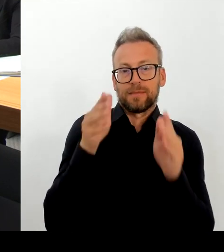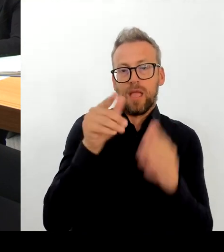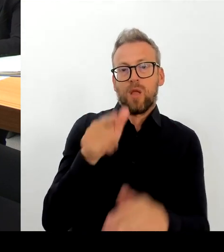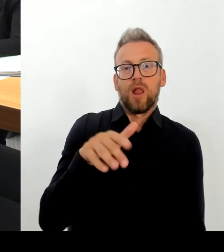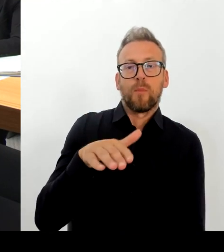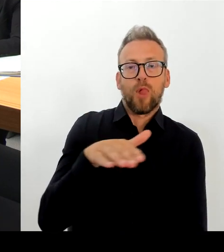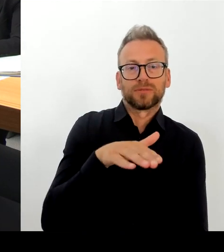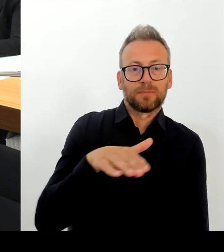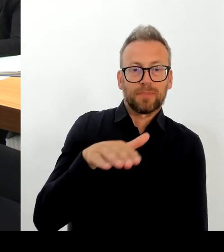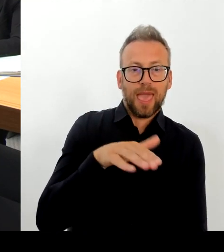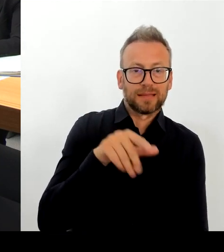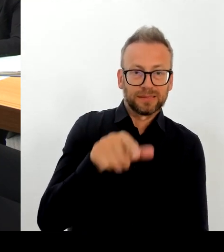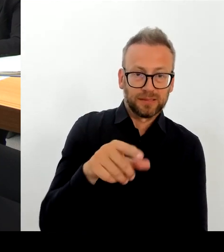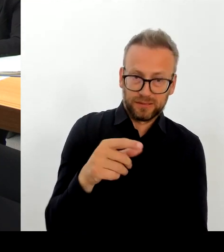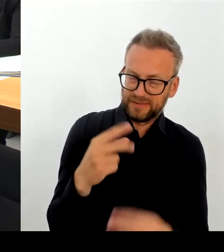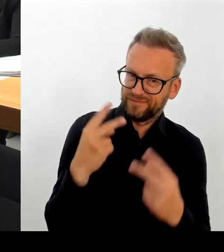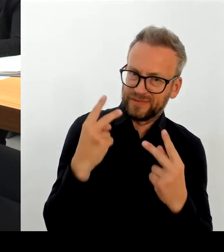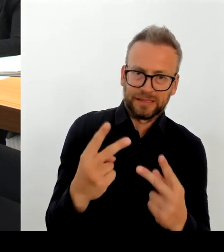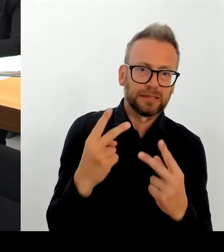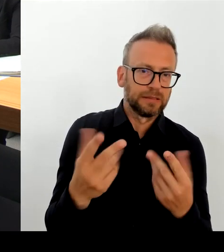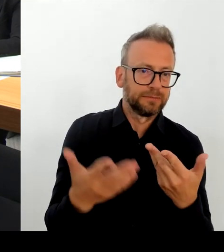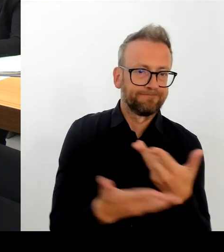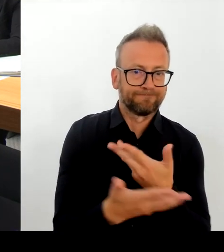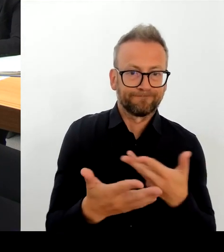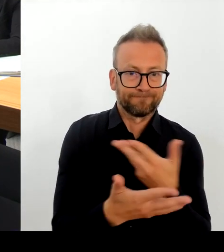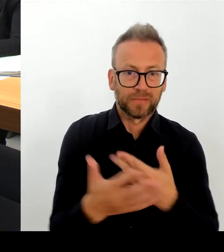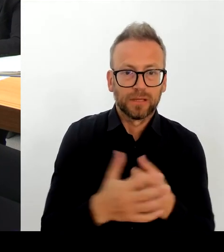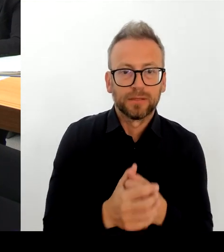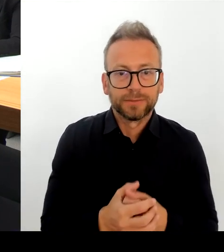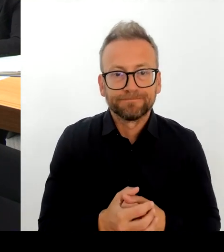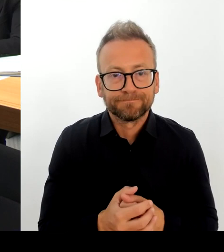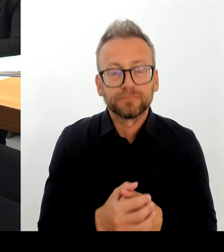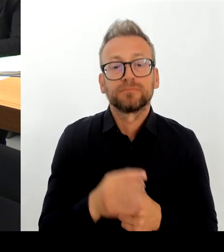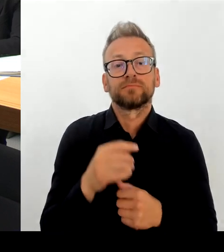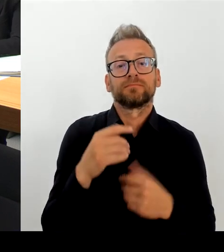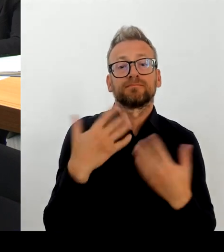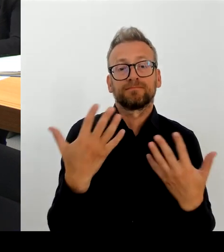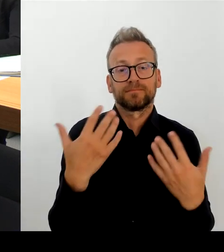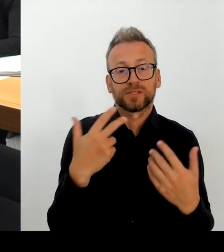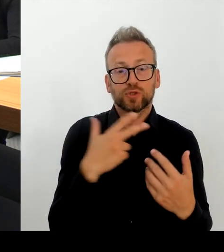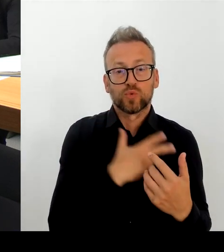und mit Polizei, Feuerwehr diesen Sicherheitsgipfel auch durchführen wird. Die beiden Bürgermeisterinnen